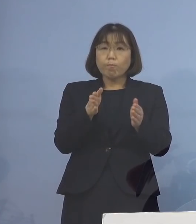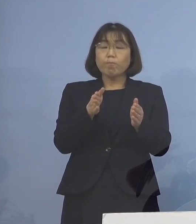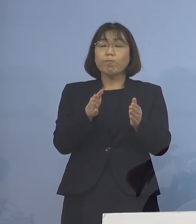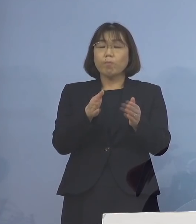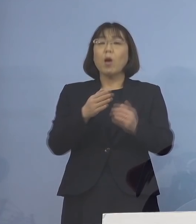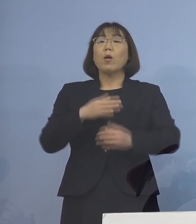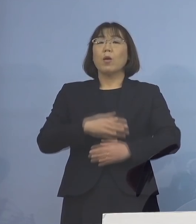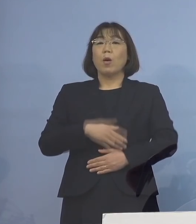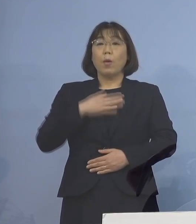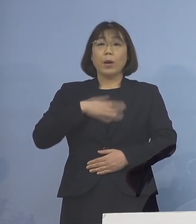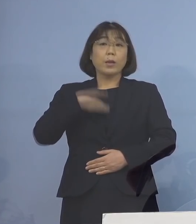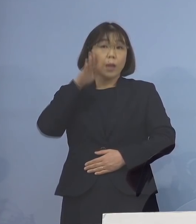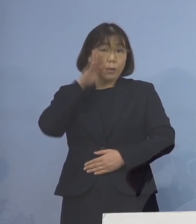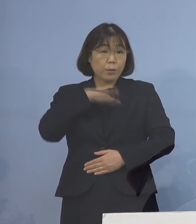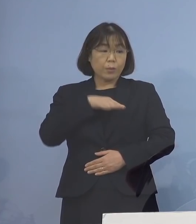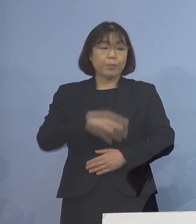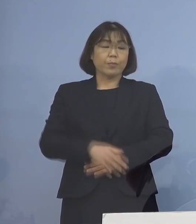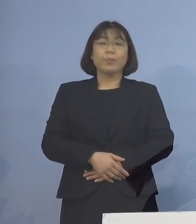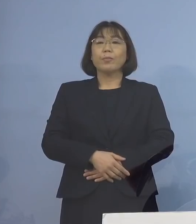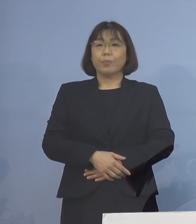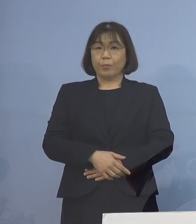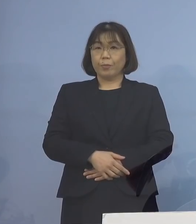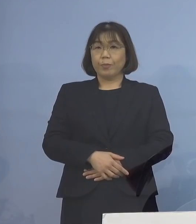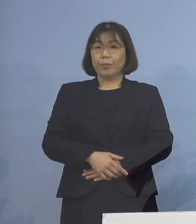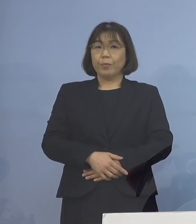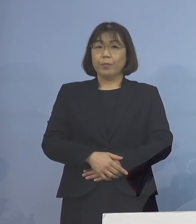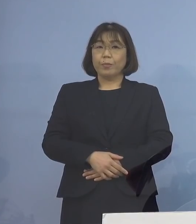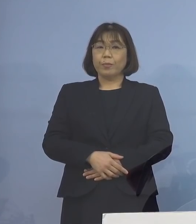ということで 少しレビューしてみたいと思います